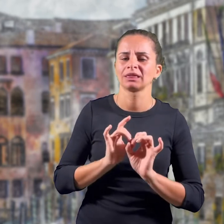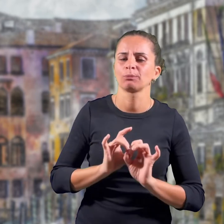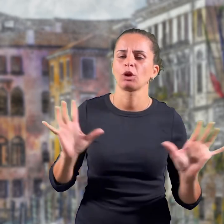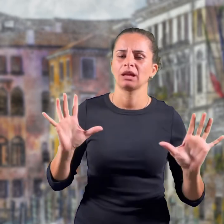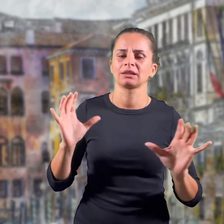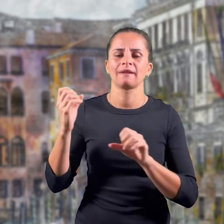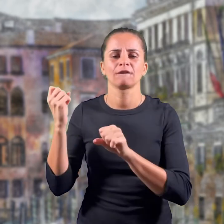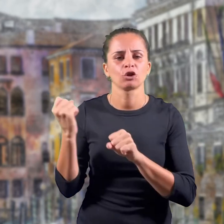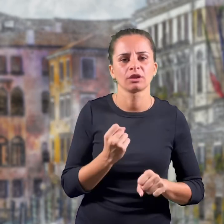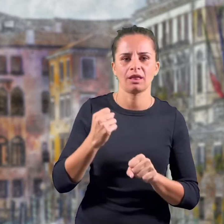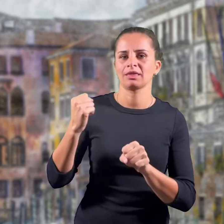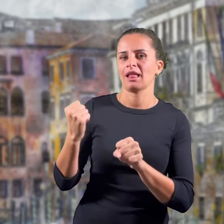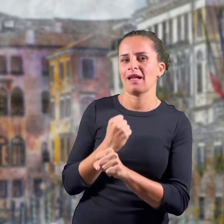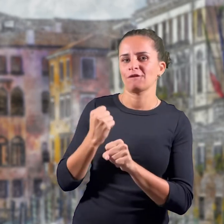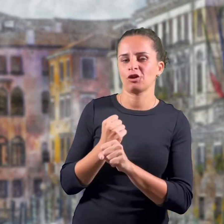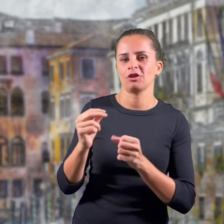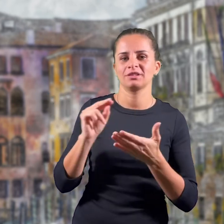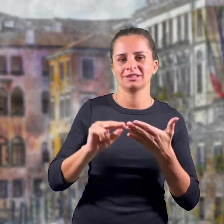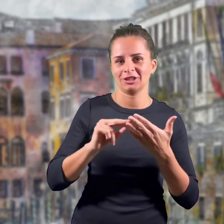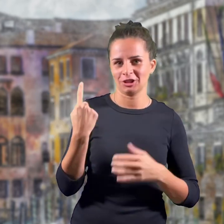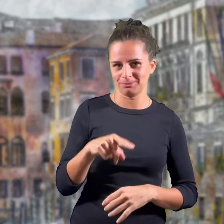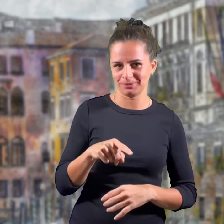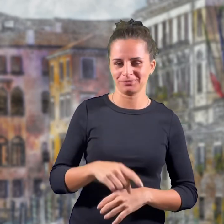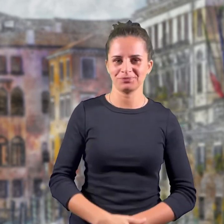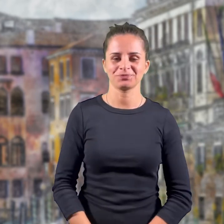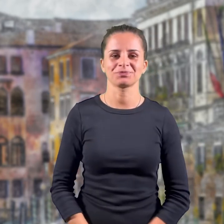"L'Italia è una Repubblica democratica fondata sul lavoro".